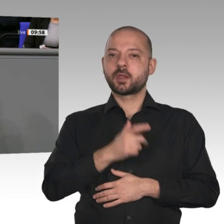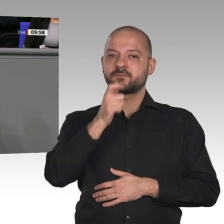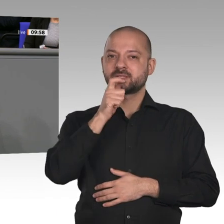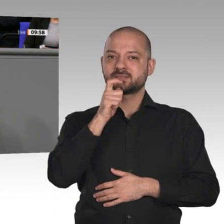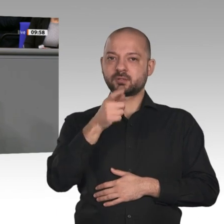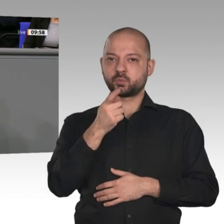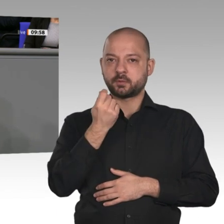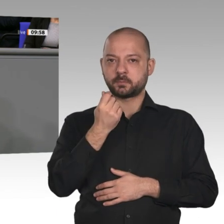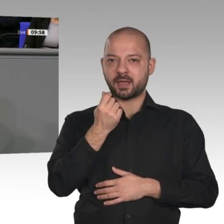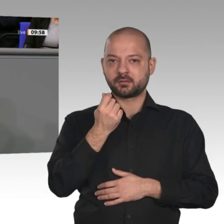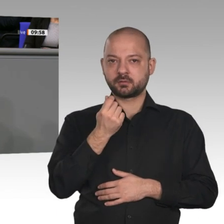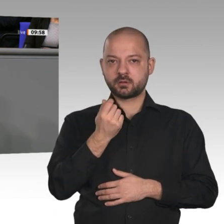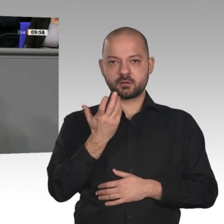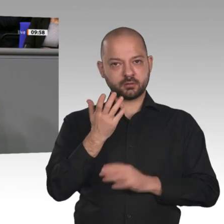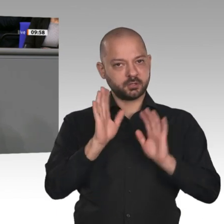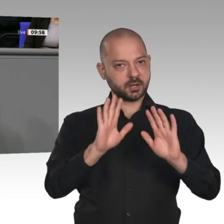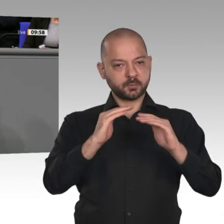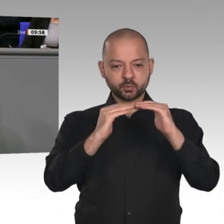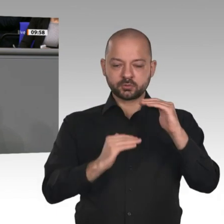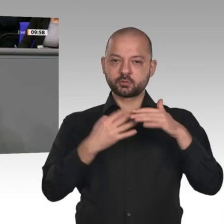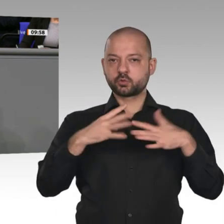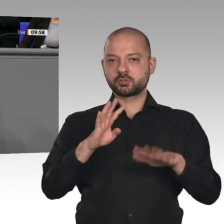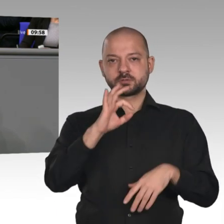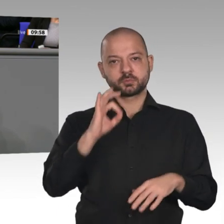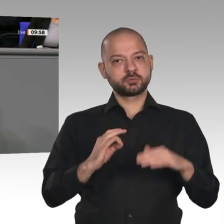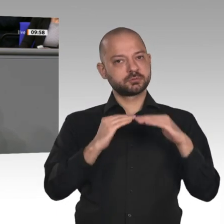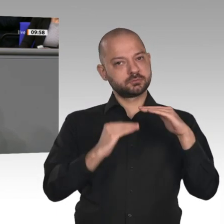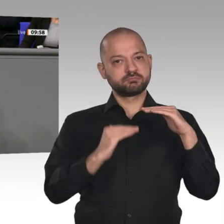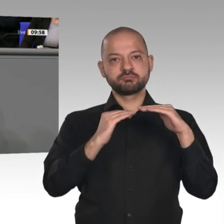Vorschlag des Wirtschaftsministers, diese zu deckeln oder zu begrenzen, können wir